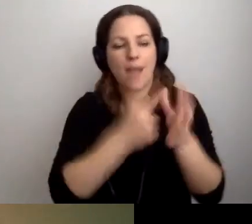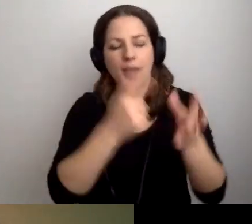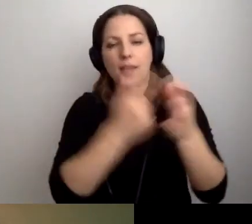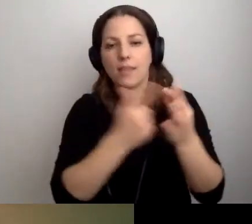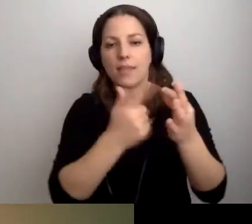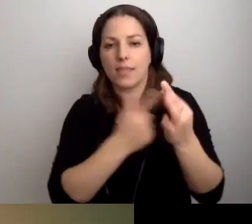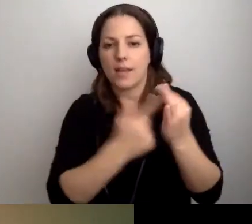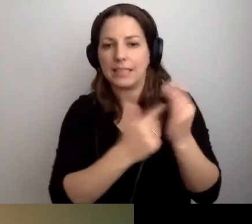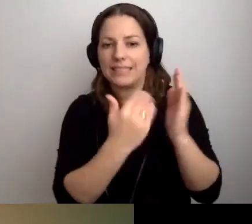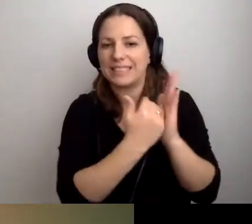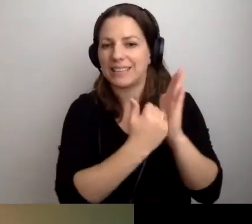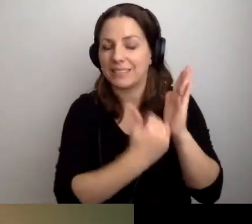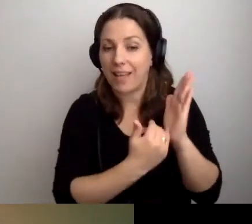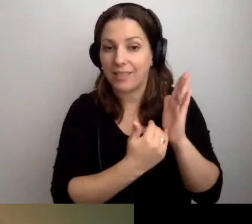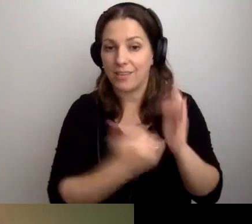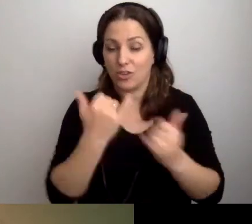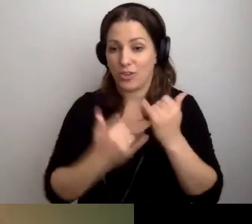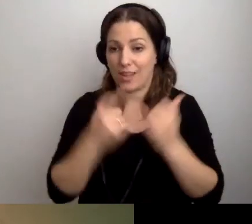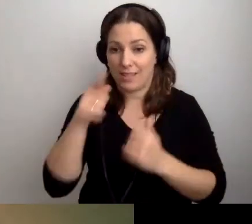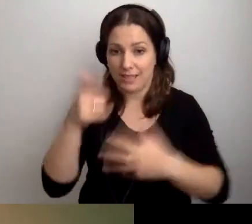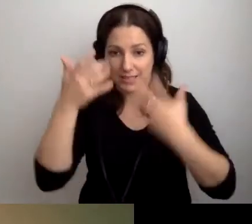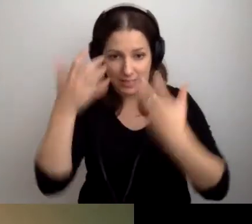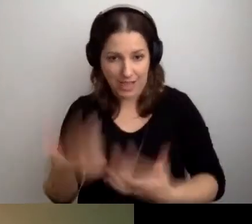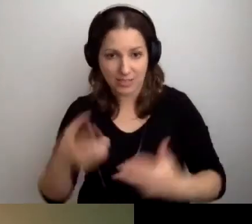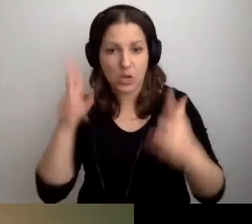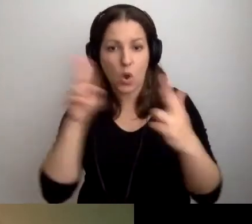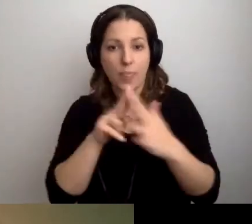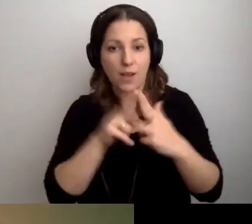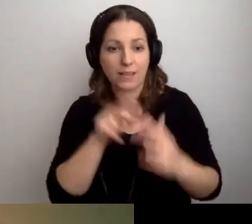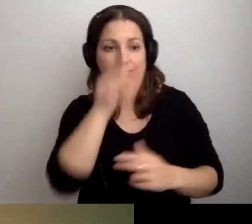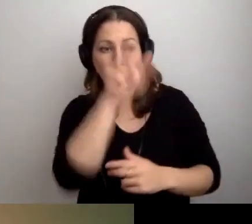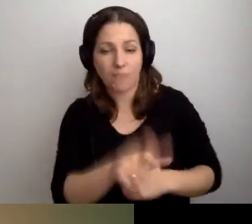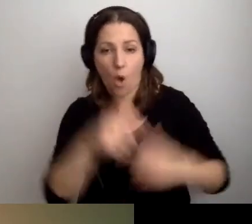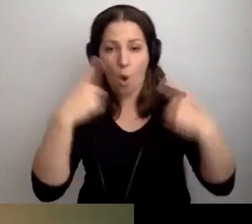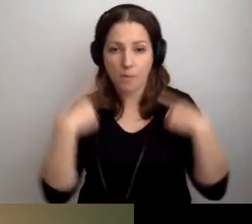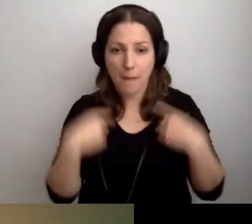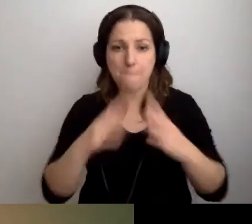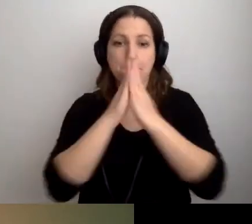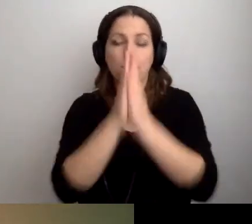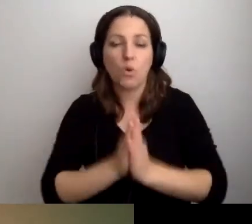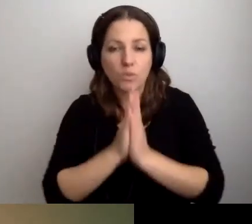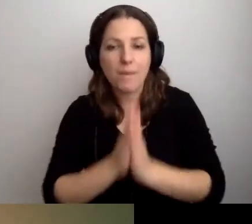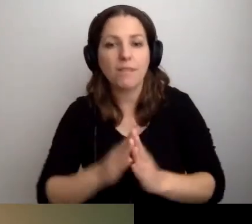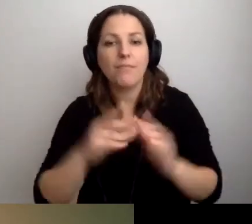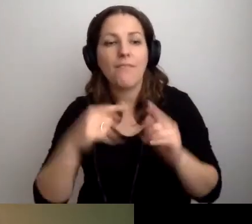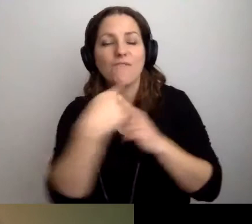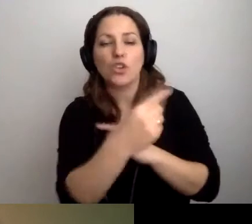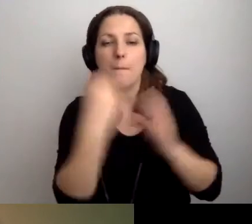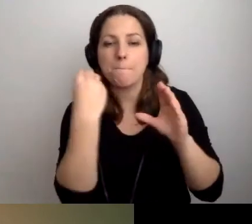Jeśli chcesz się skontaktować z daną osobą, wyślij e-mail tutaj.